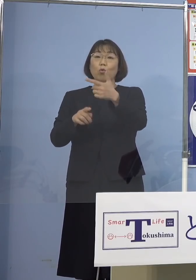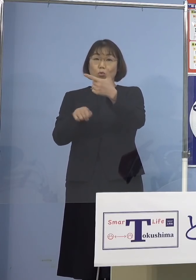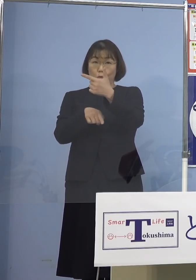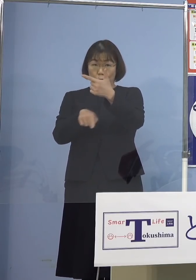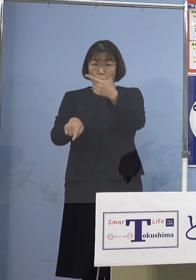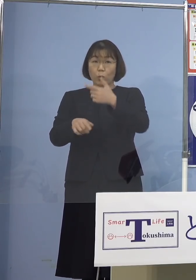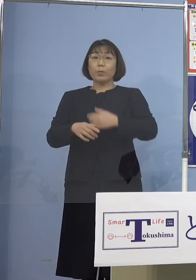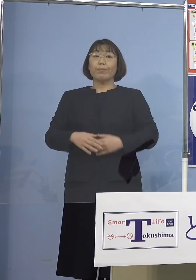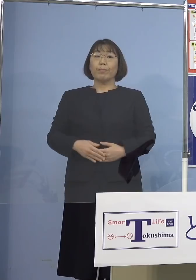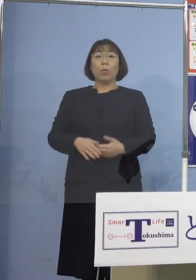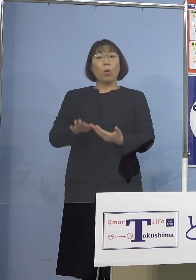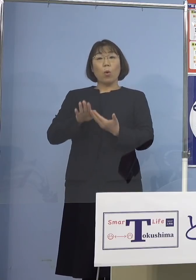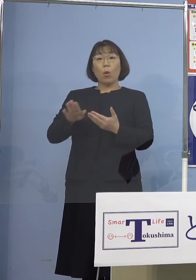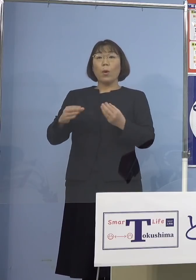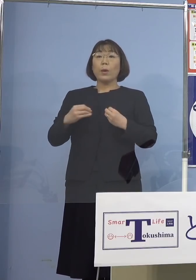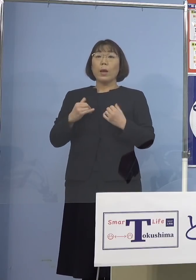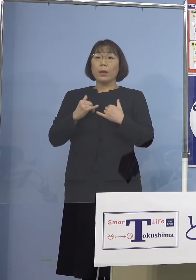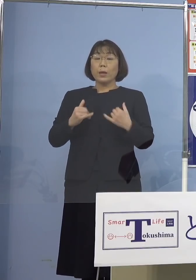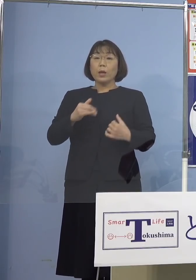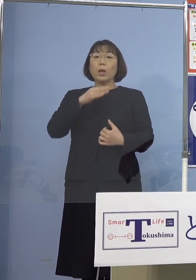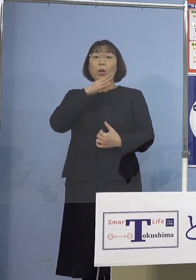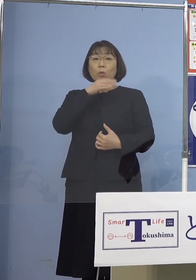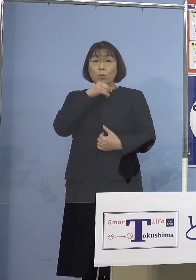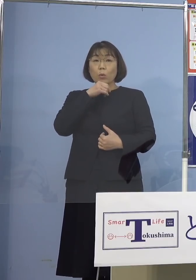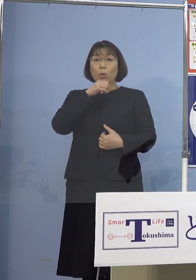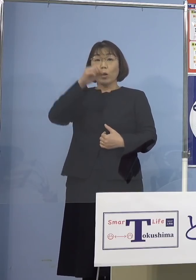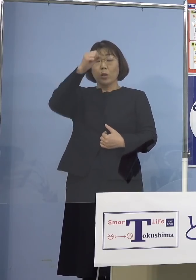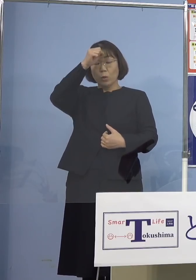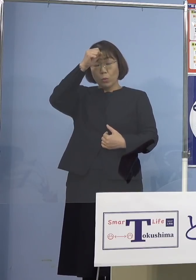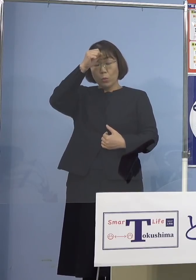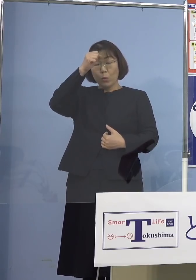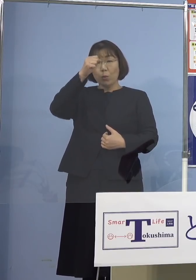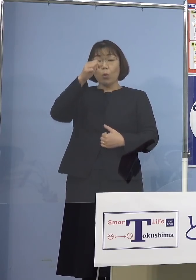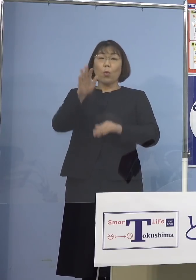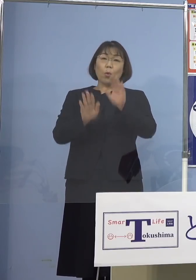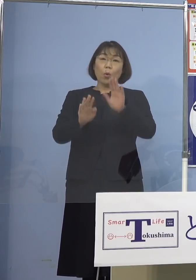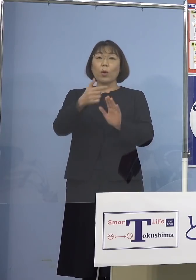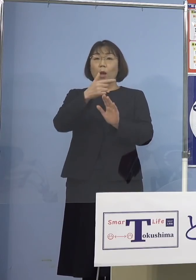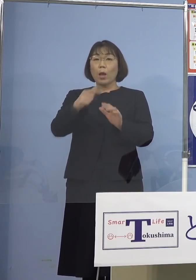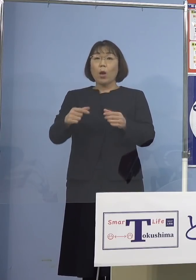その他感染者の年代や症状の程度など 詳細につきましては